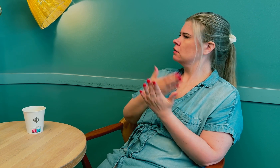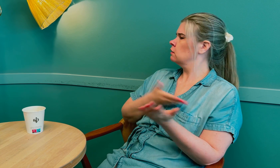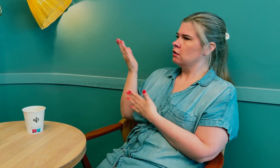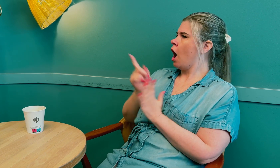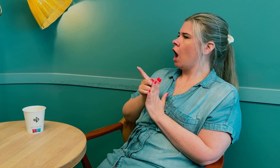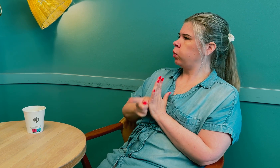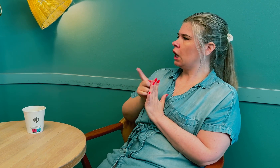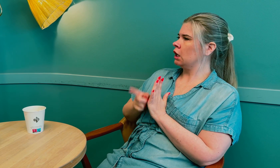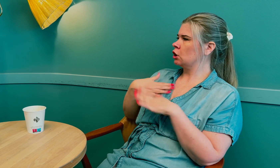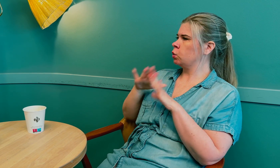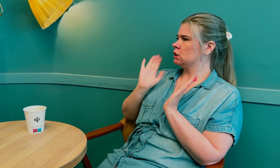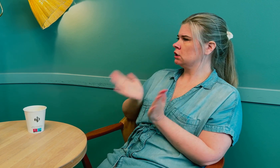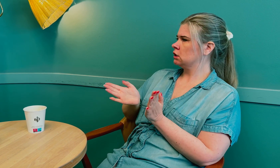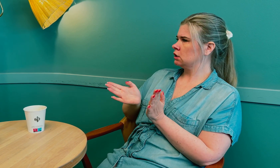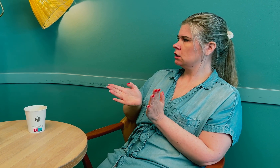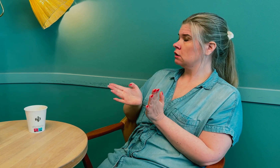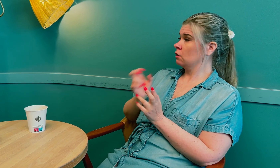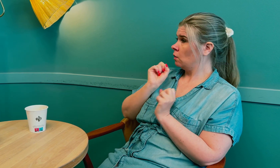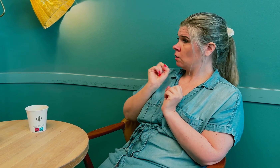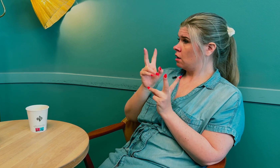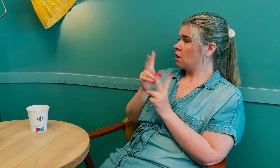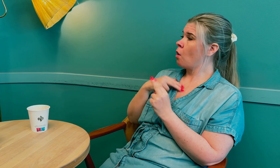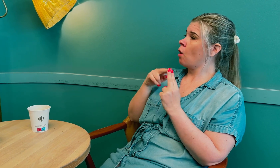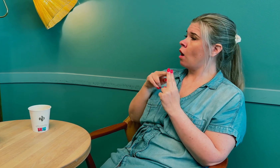De anbefalte akutt henvisning til sykehus.